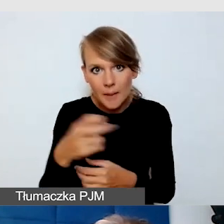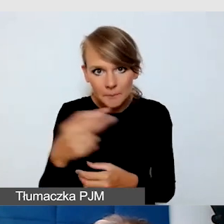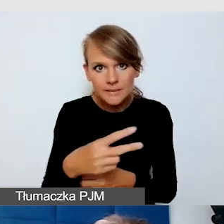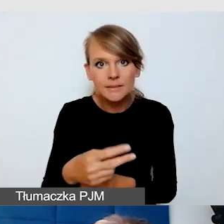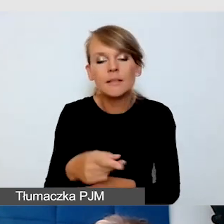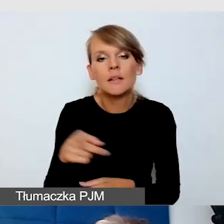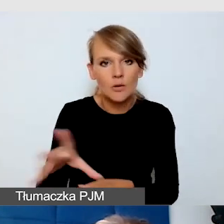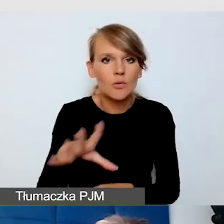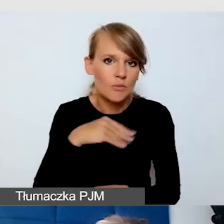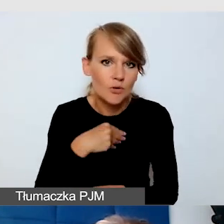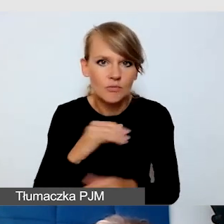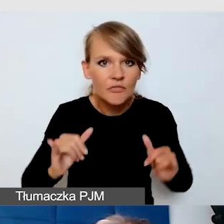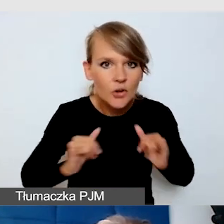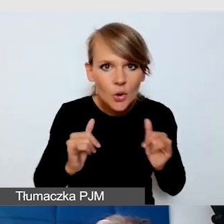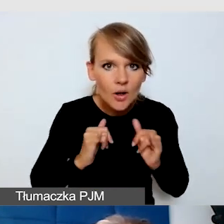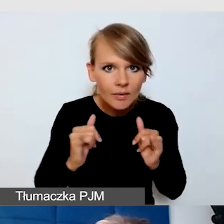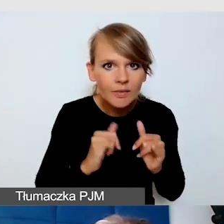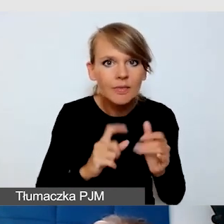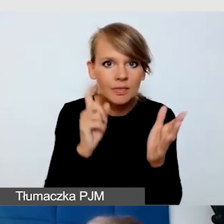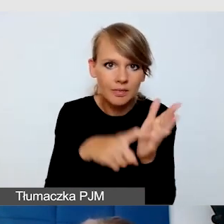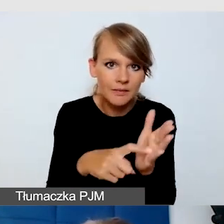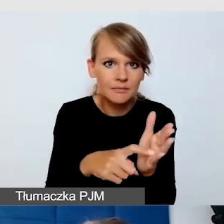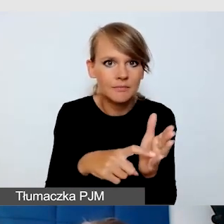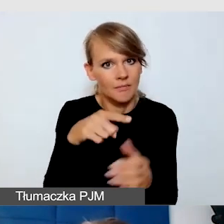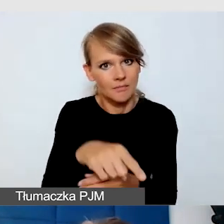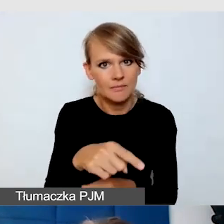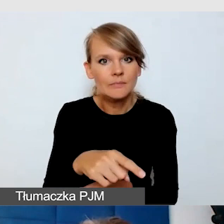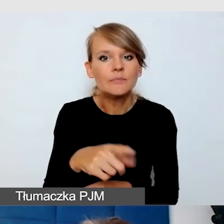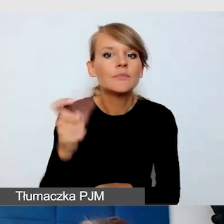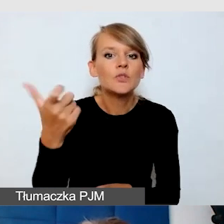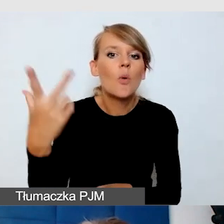gdzie te napisy są generowane z tego, co mówi mówca.